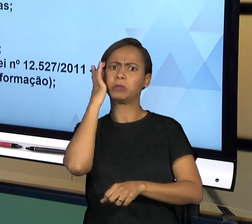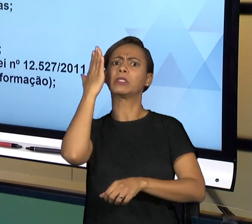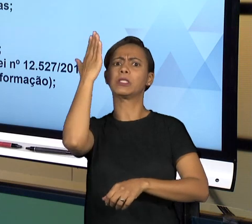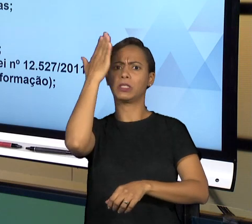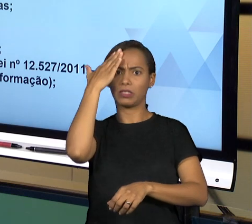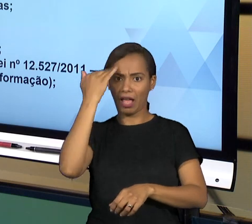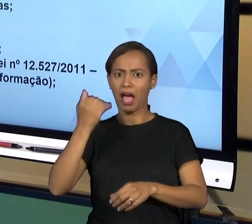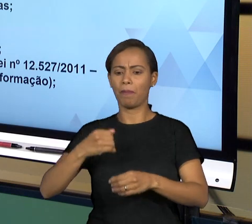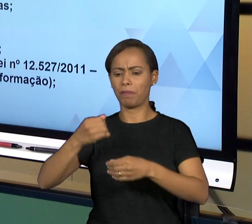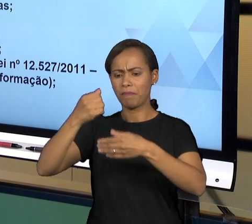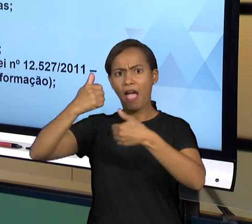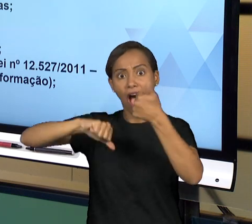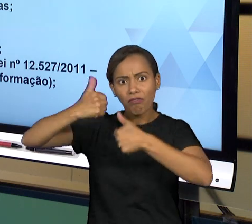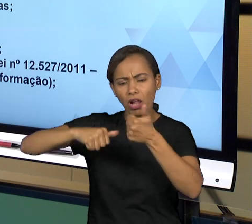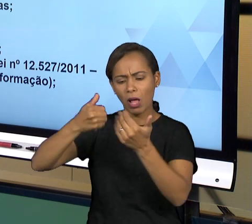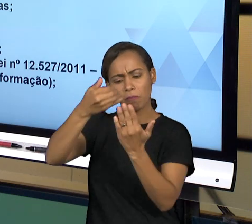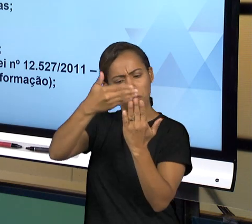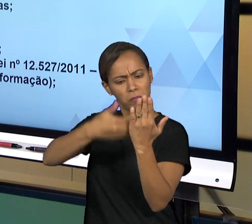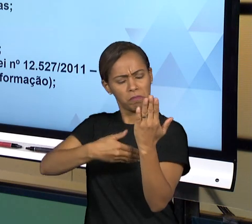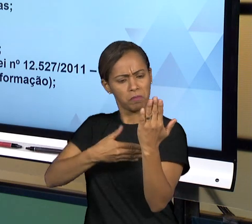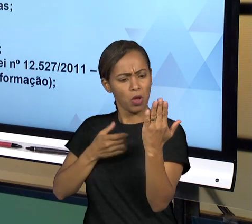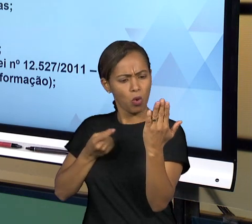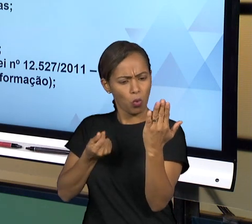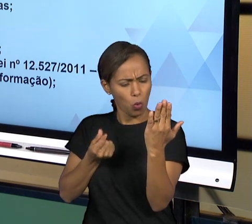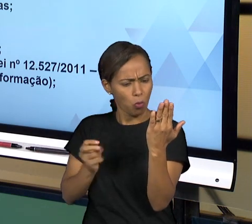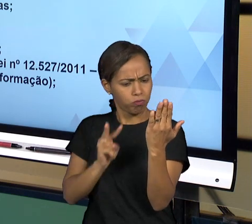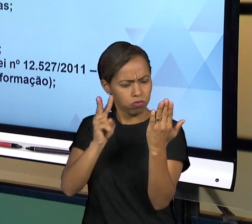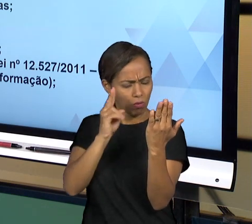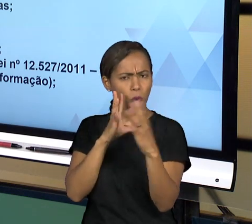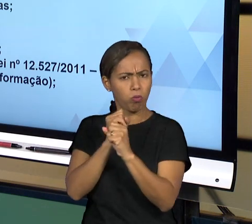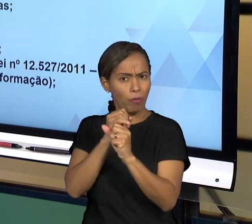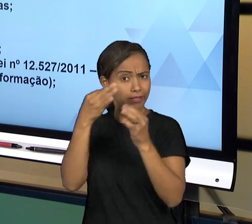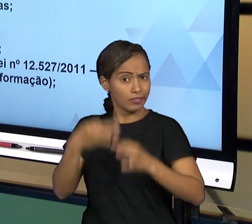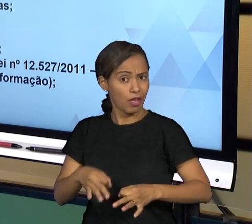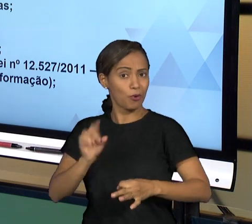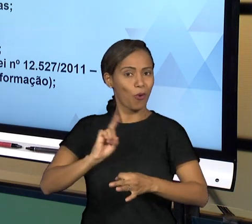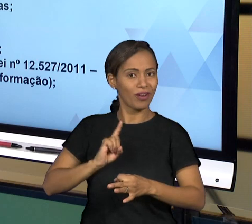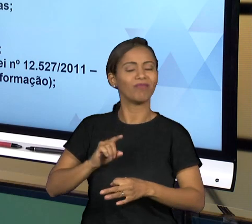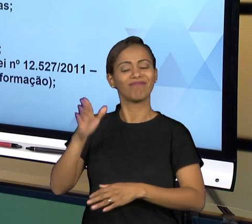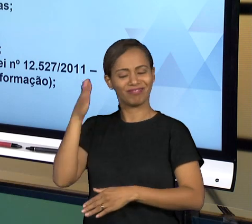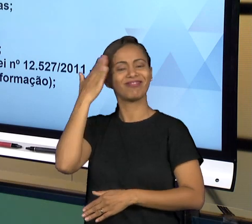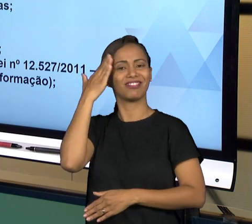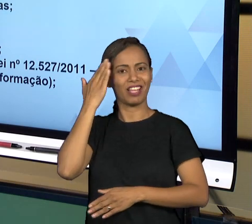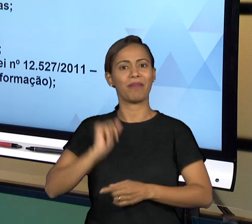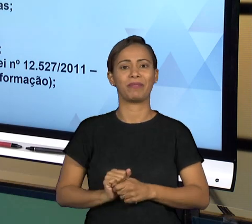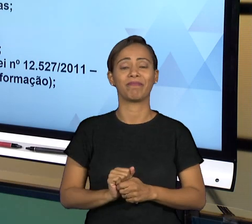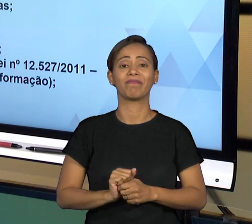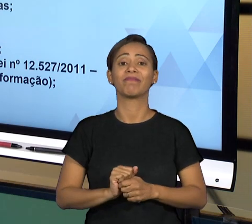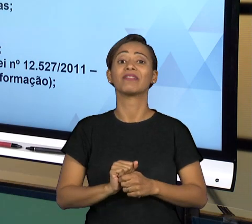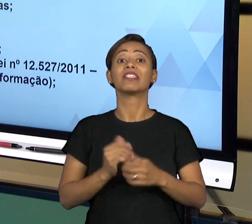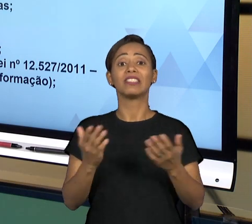E ESSES TRIBUNAIS DE CONTA, ENTÃO, SÃO UM DOS ÓRGÃOS QUE FAZEM ESSE CONTROLE DA ADMINISTRAÇÃO